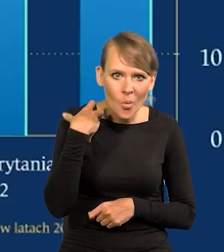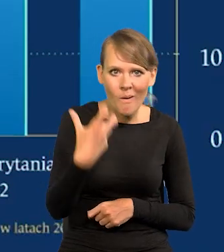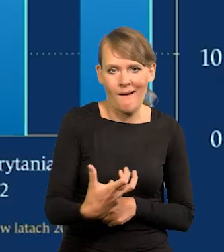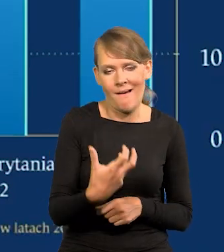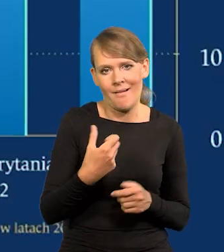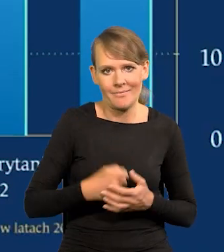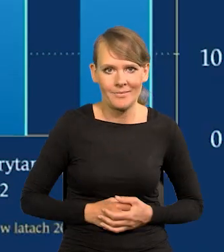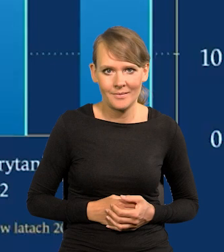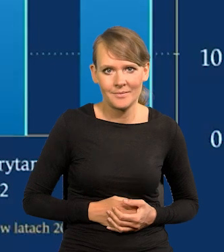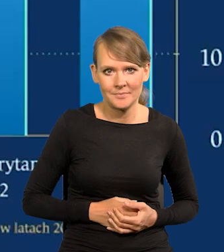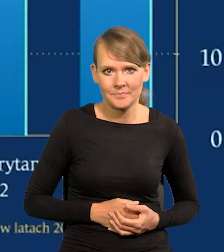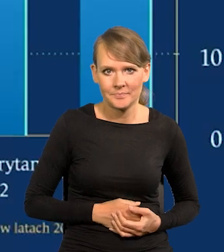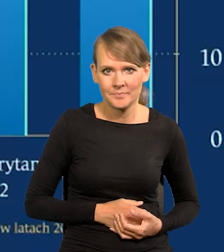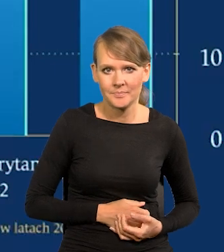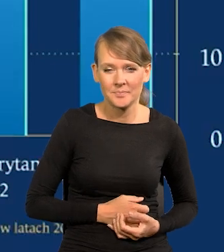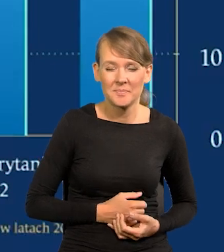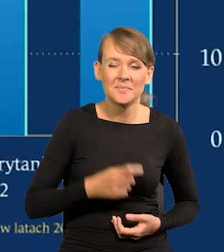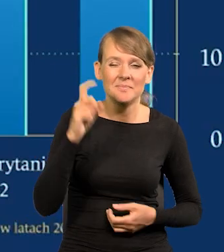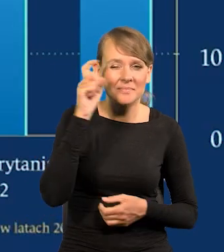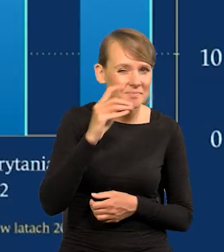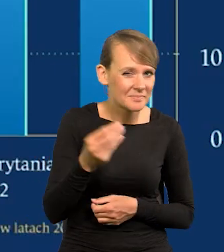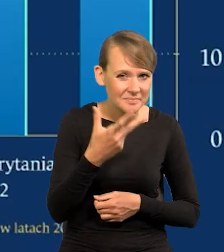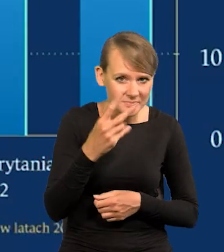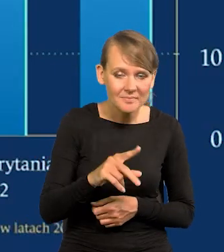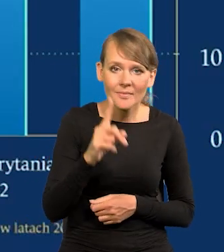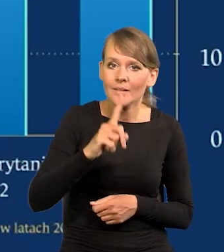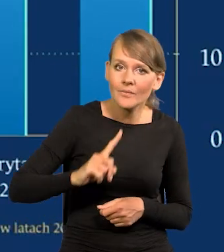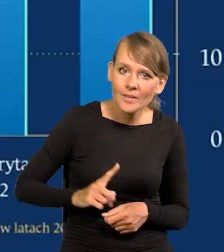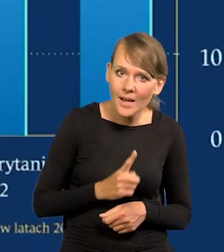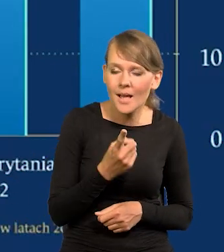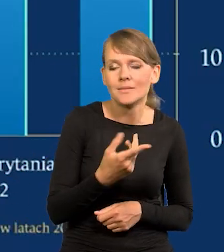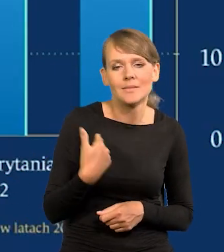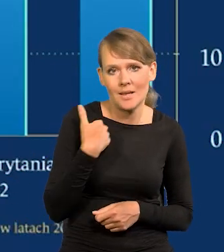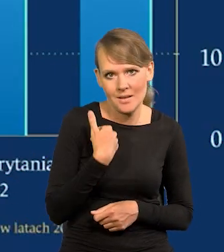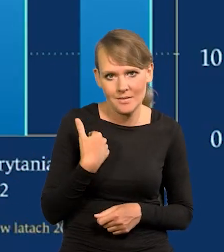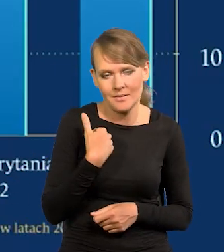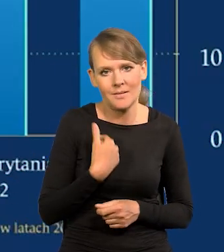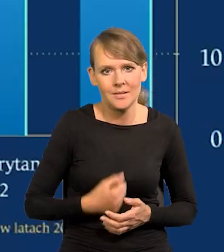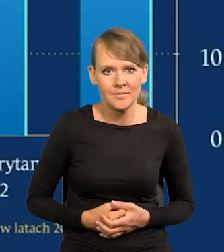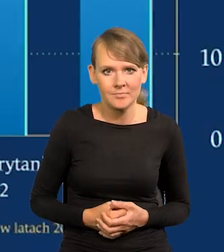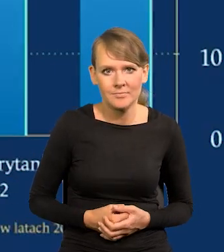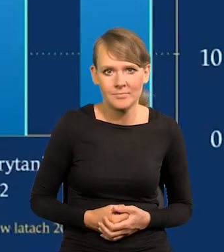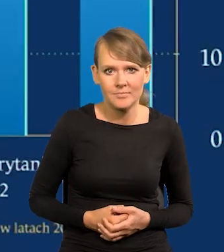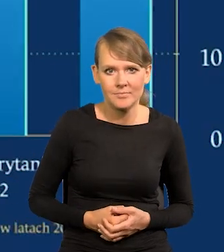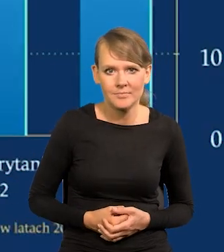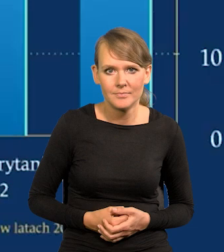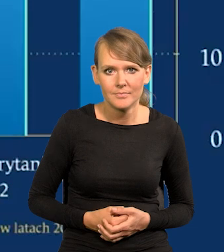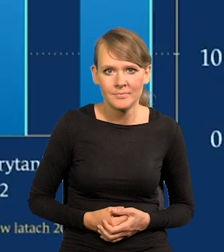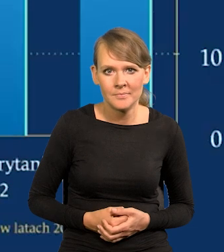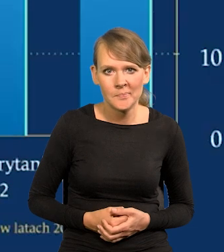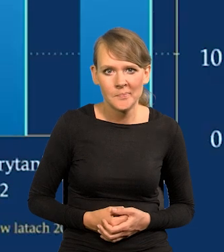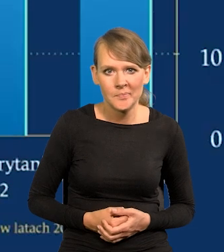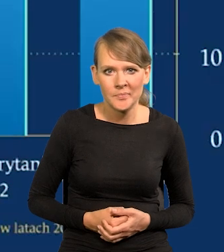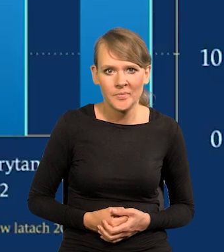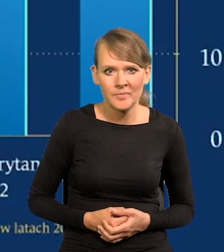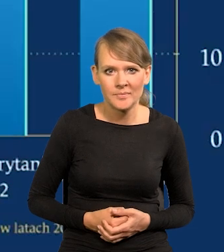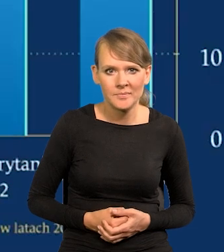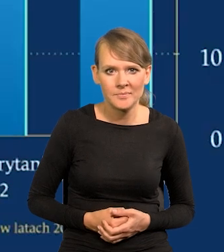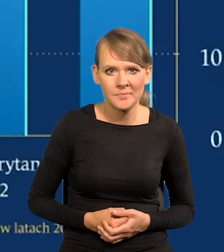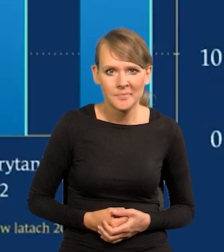Niemiec jeszcze nie, ale Francji, Wielkiej Brytanii. To jest bardzo dużo.